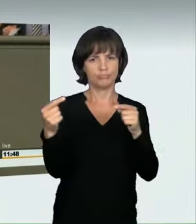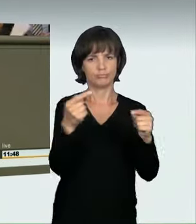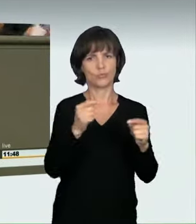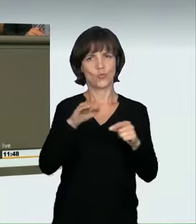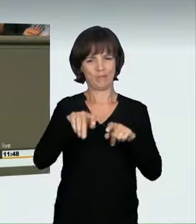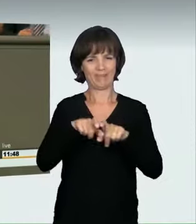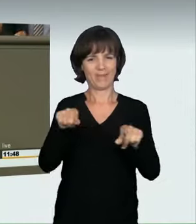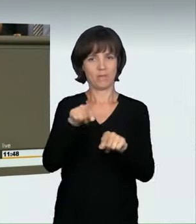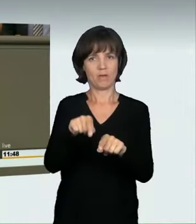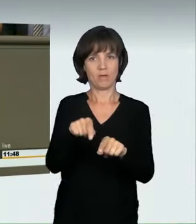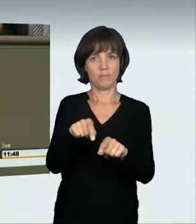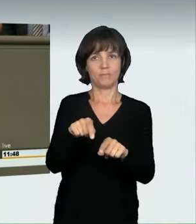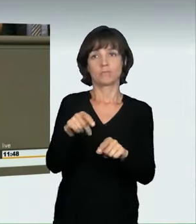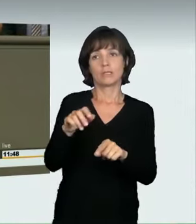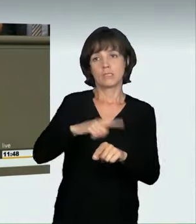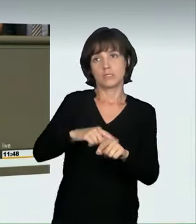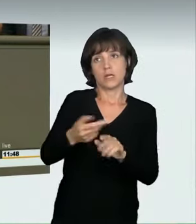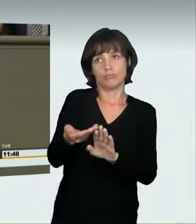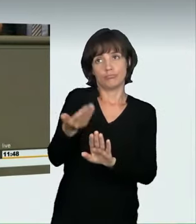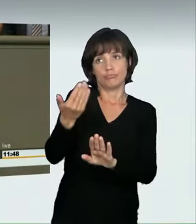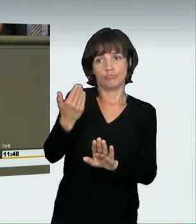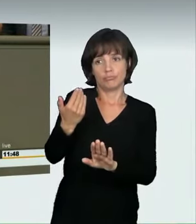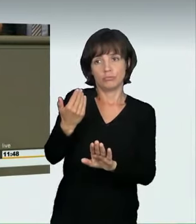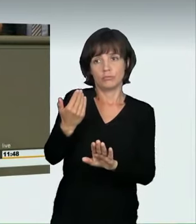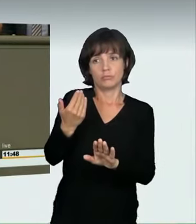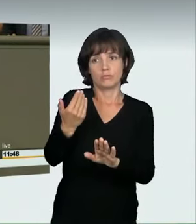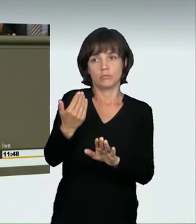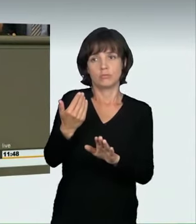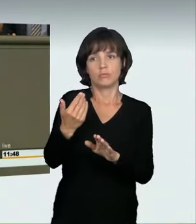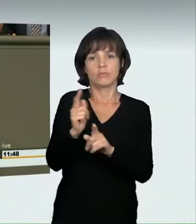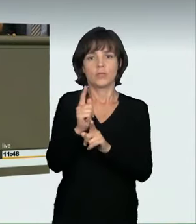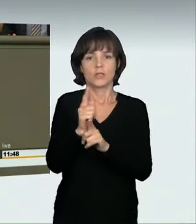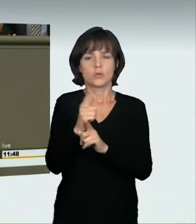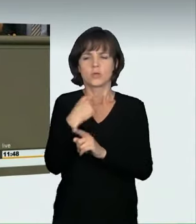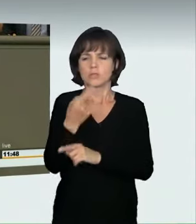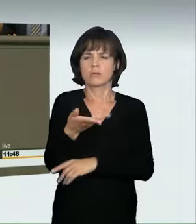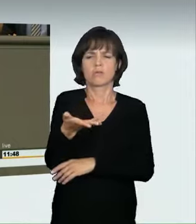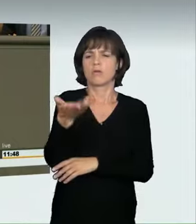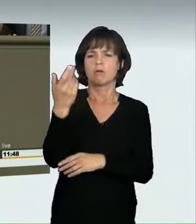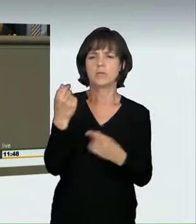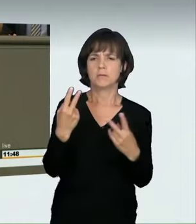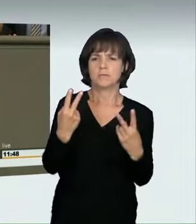das vor einiger Zeit in weiten Bereichen noch als irgendwie cool angesehen wurde.